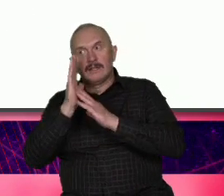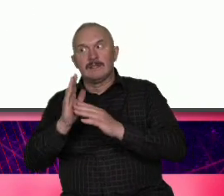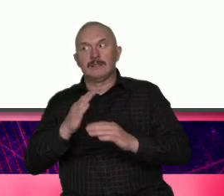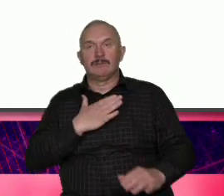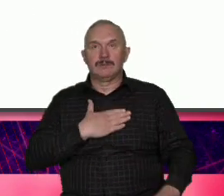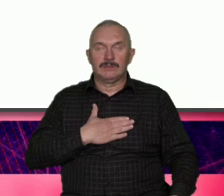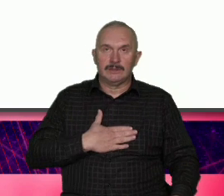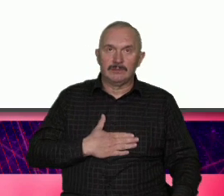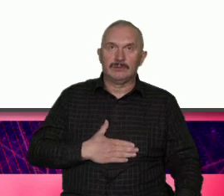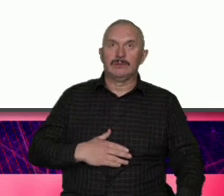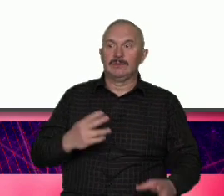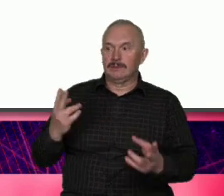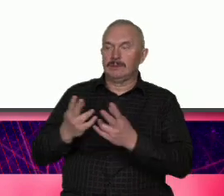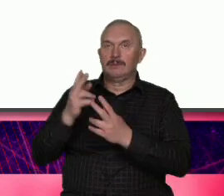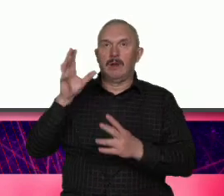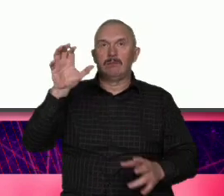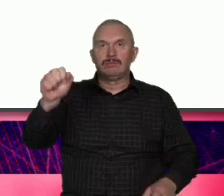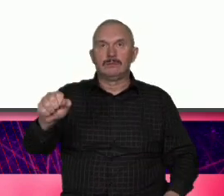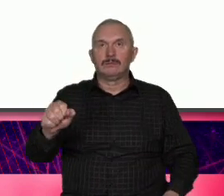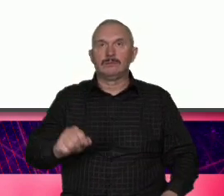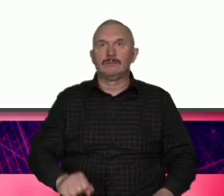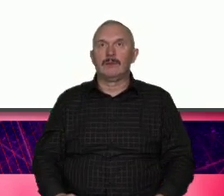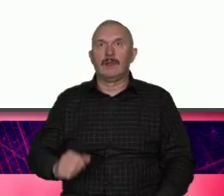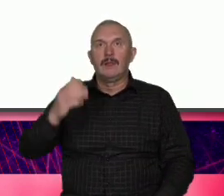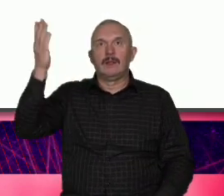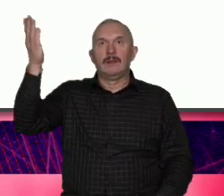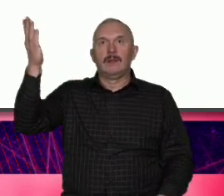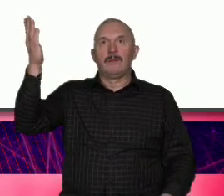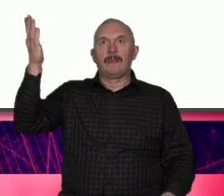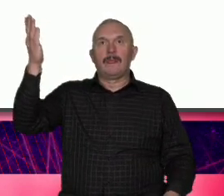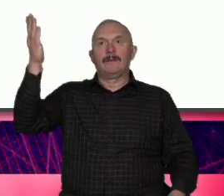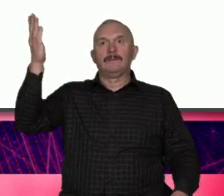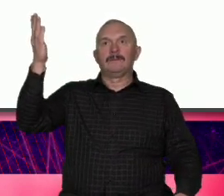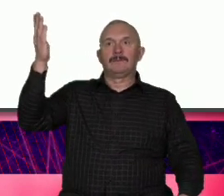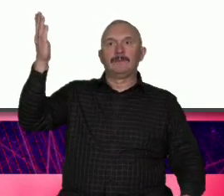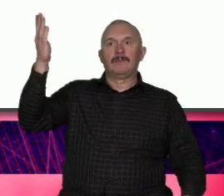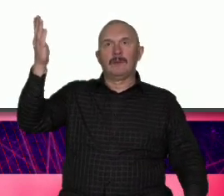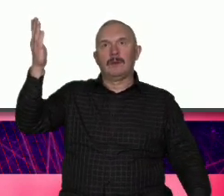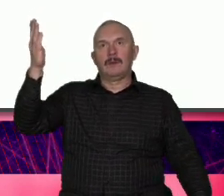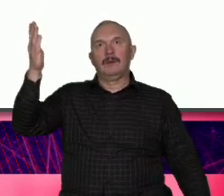który sobie Pozwoliłem tutaj wyświetlić aktywni mieszkańcy jako część wizji